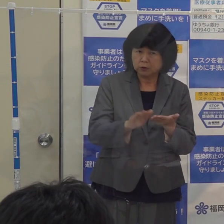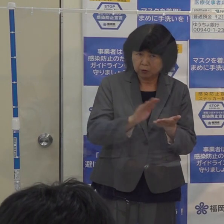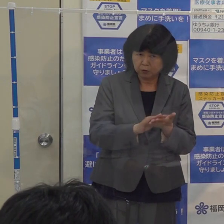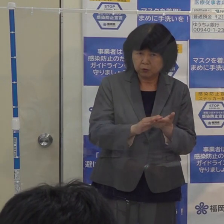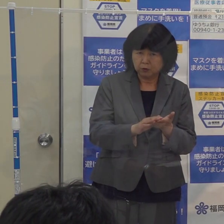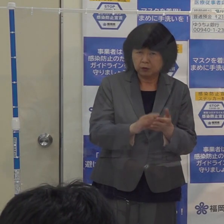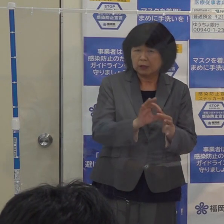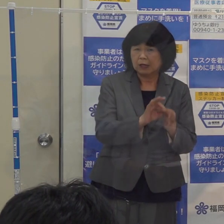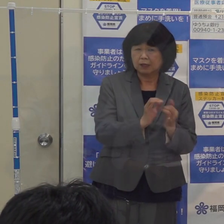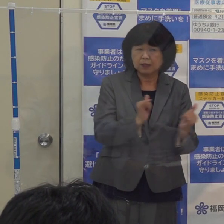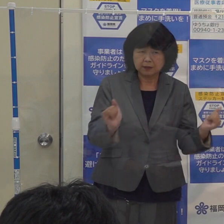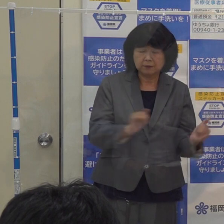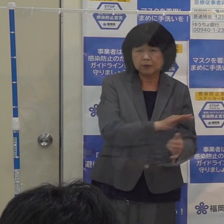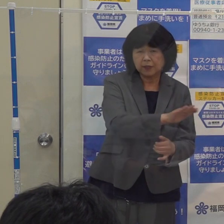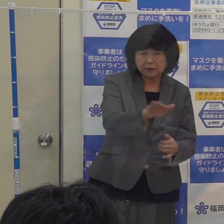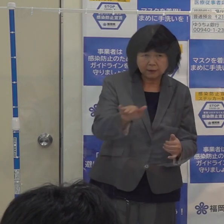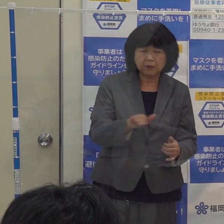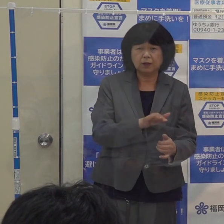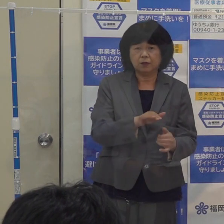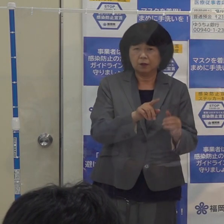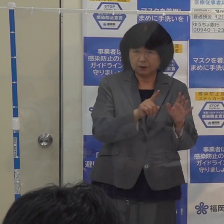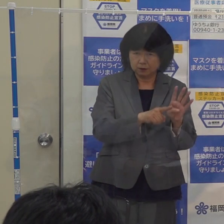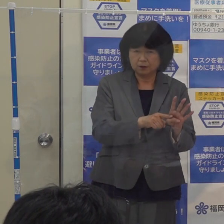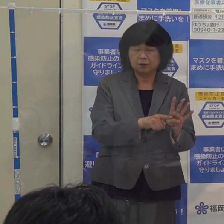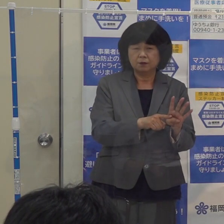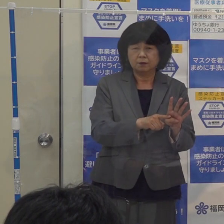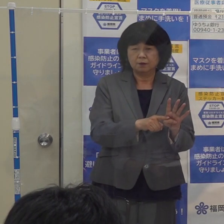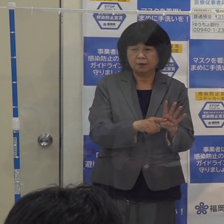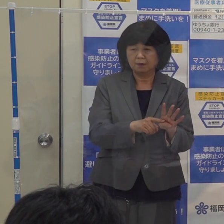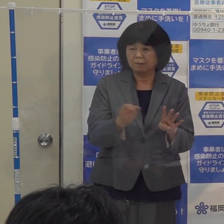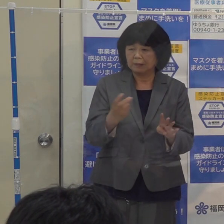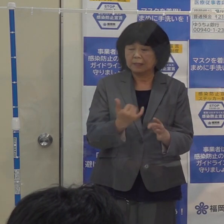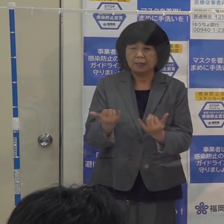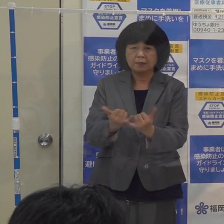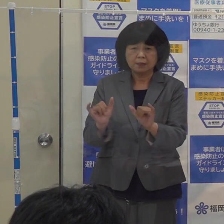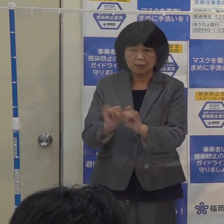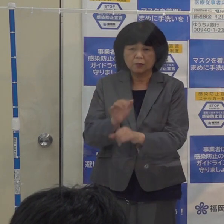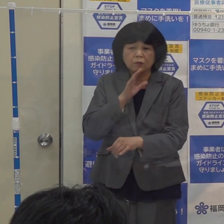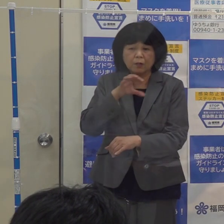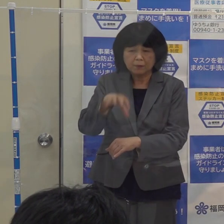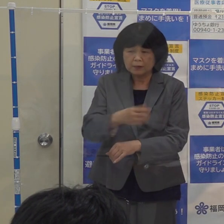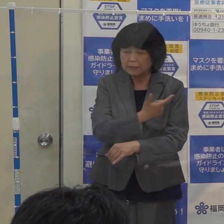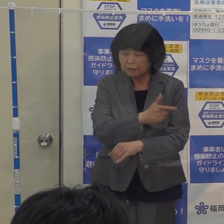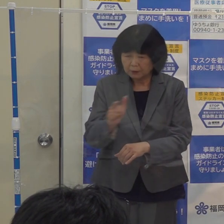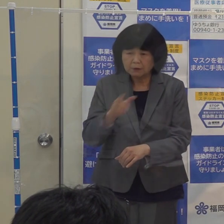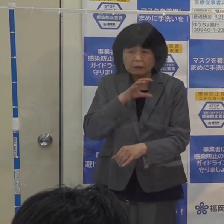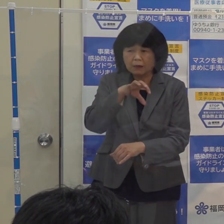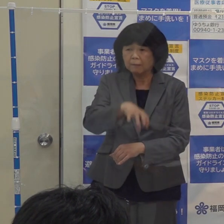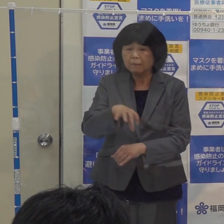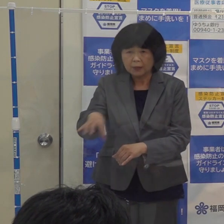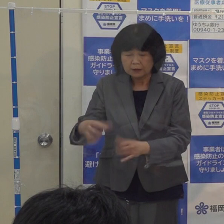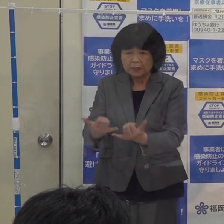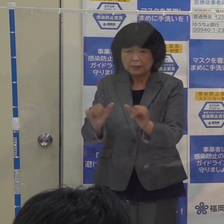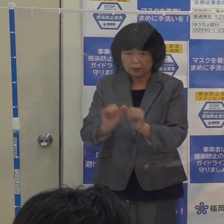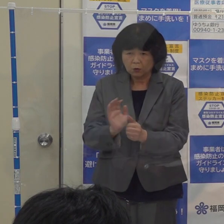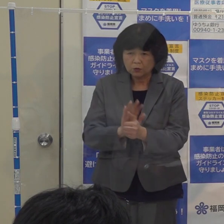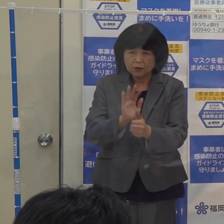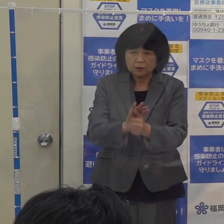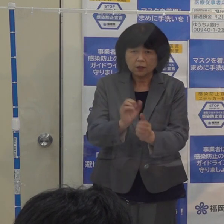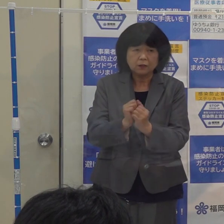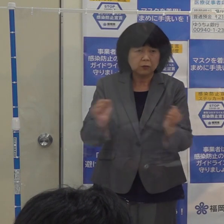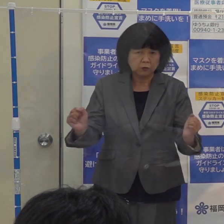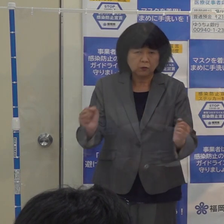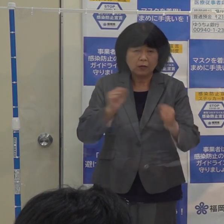そういった医療従事者の皆さん 様々な現場で社会を支えている皆さん 奮闘されているわけです